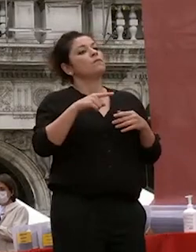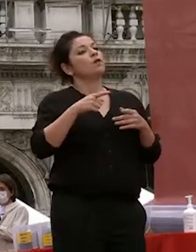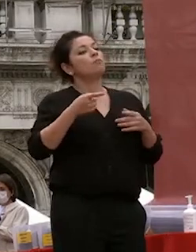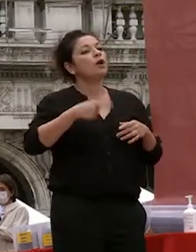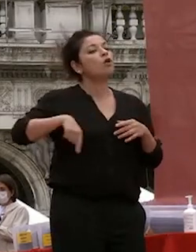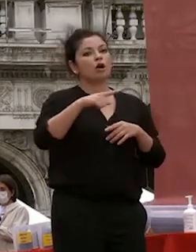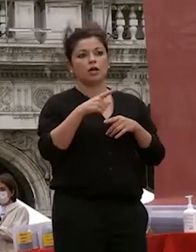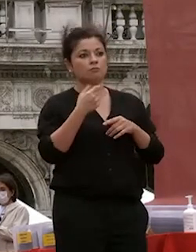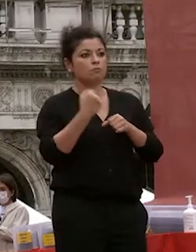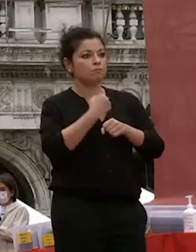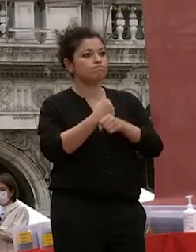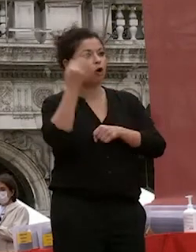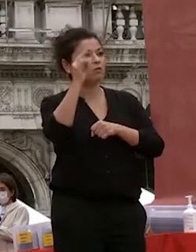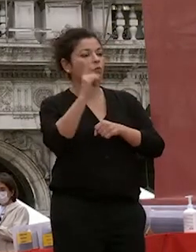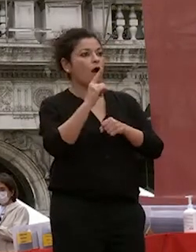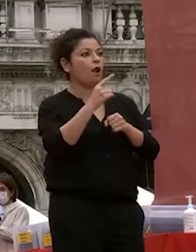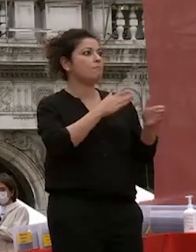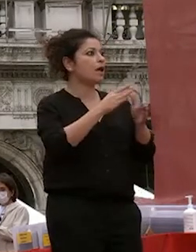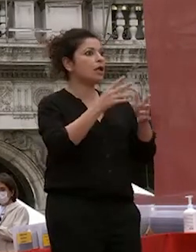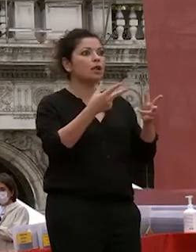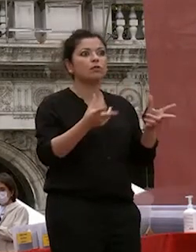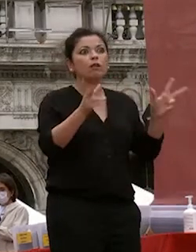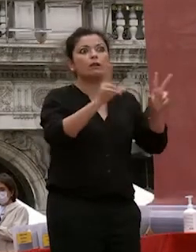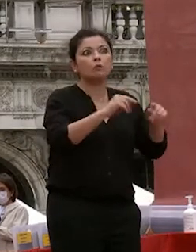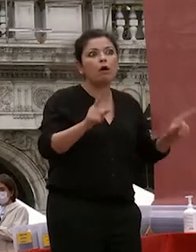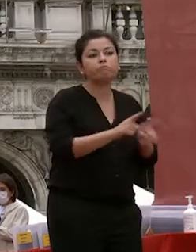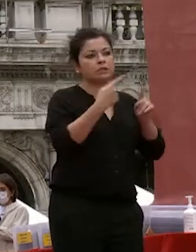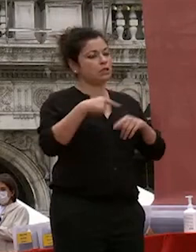ripetere l'università è lo studio sono le aule e